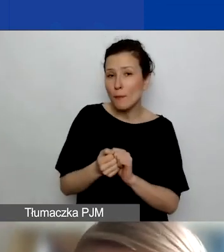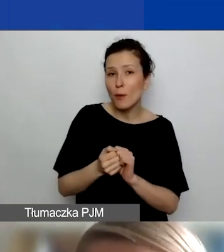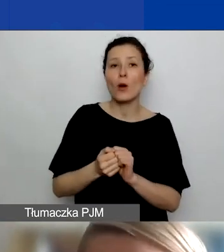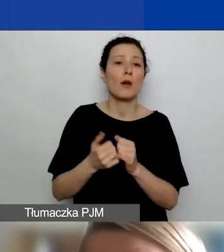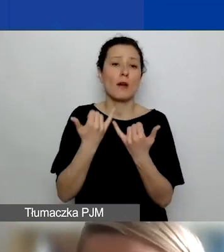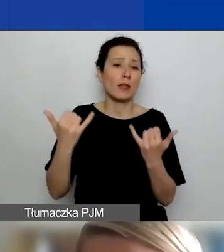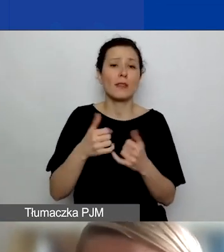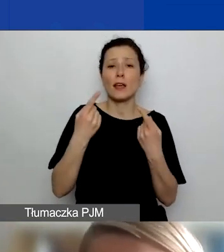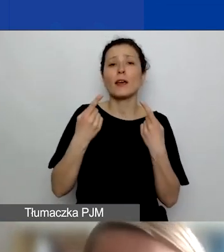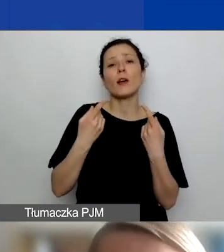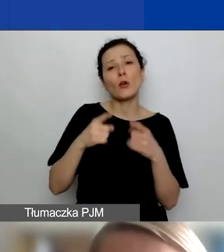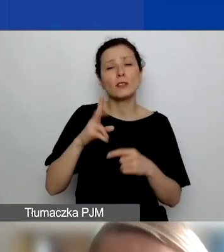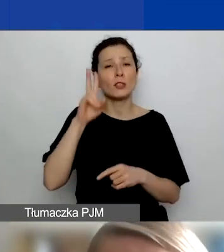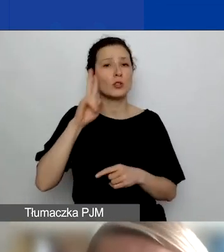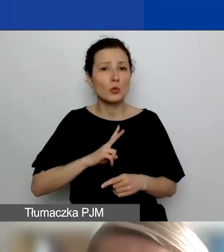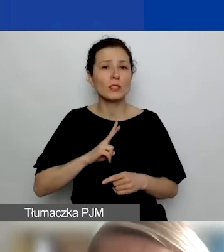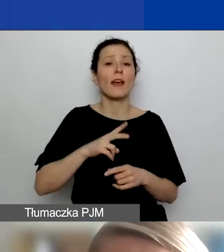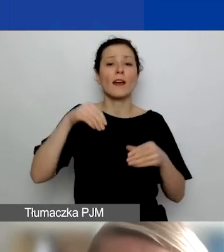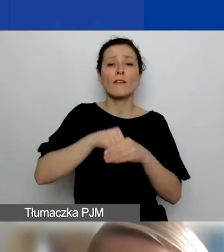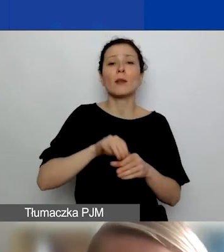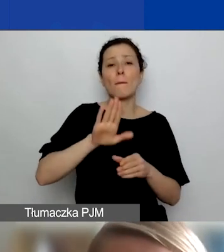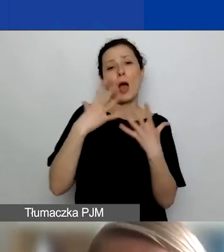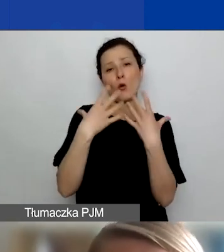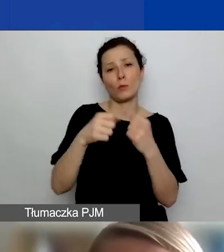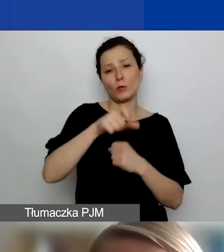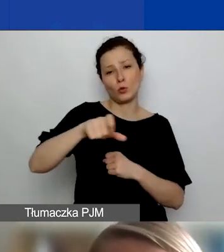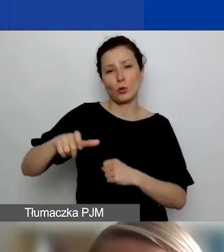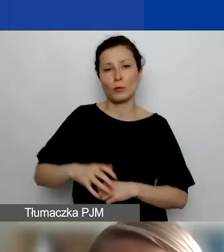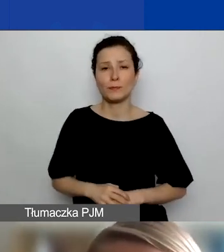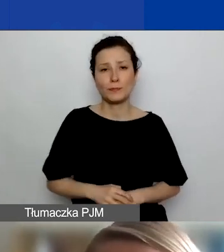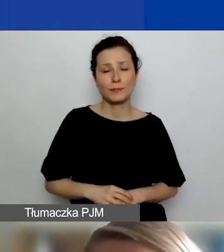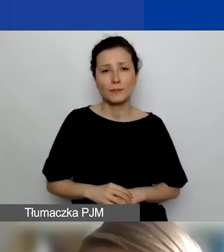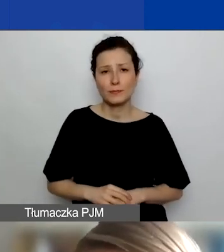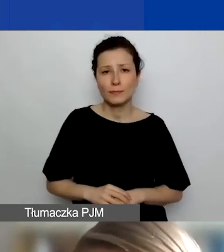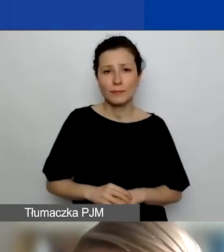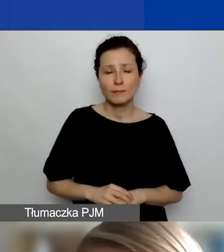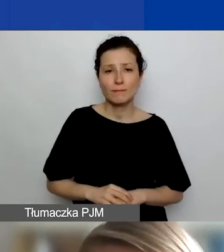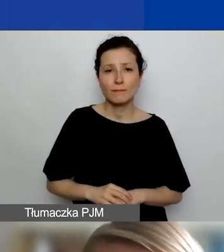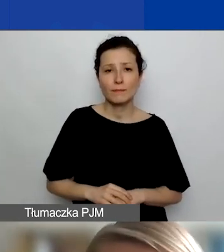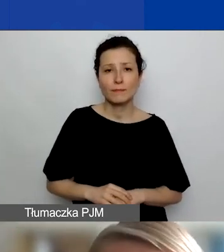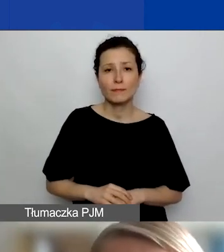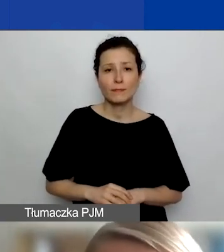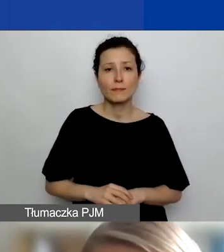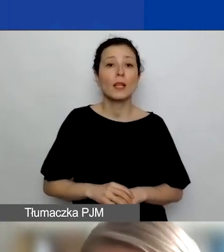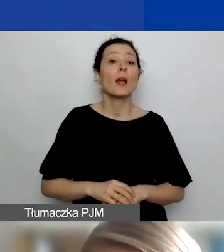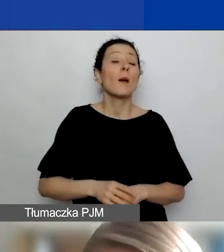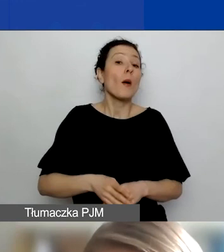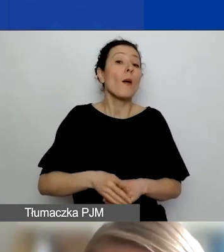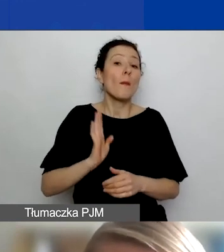A te instytucje mają też istotną rolę, jeżeli chodzi o to, jak będzie można wdrażać rezultaty projektu po jego zakończeniu.